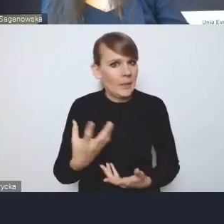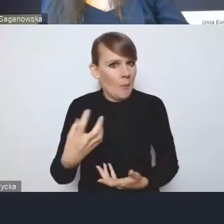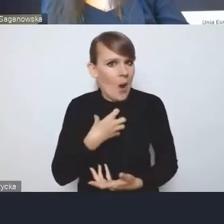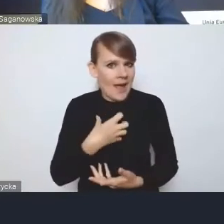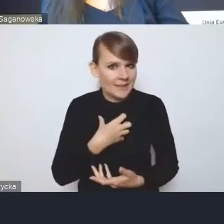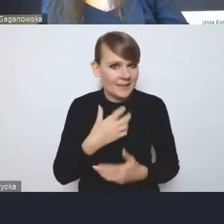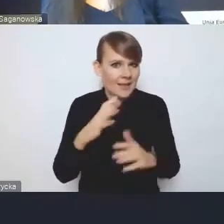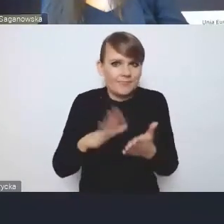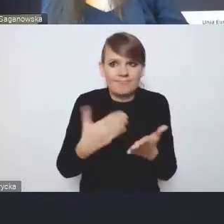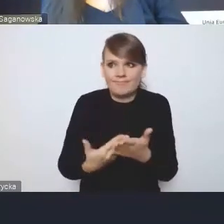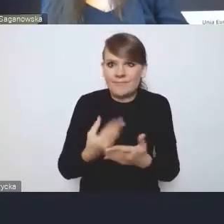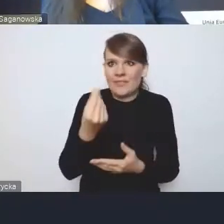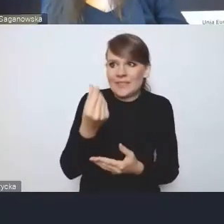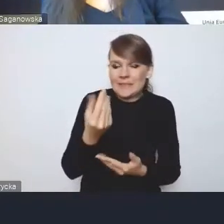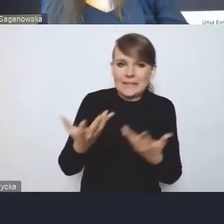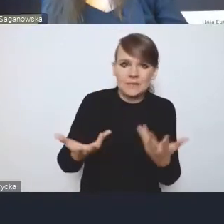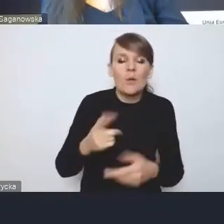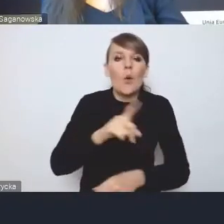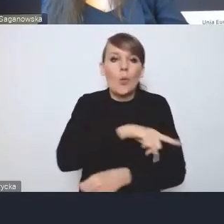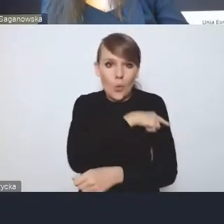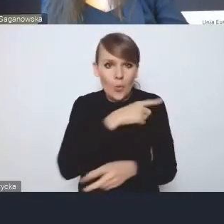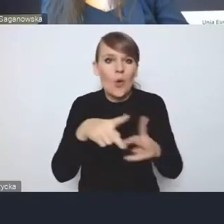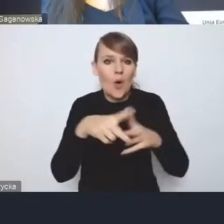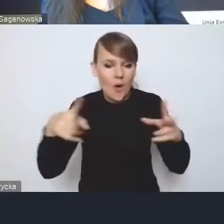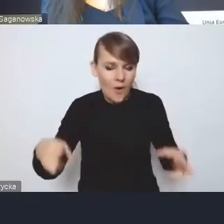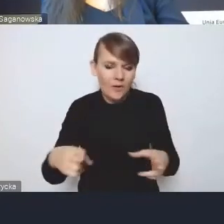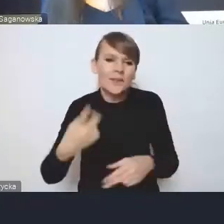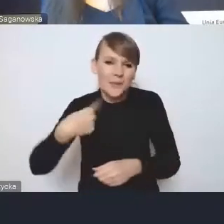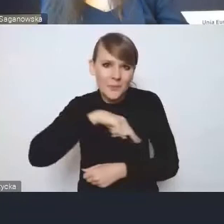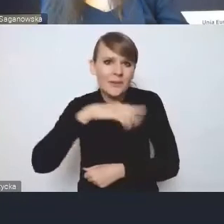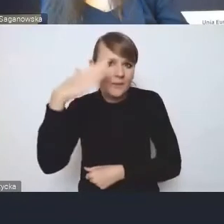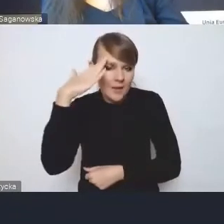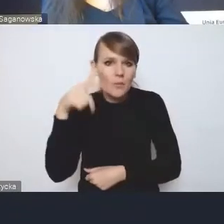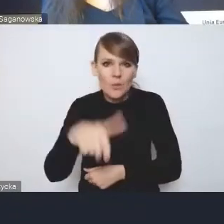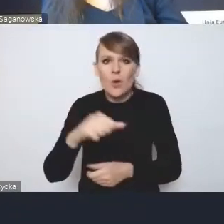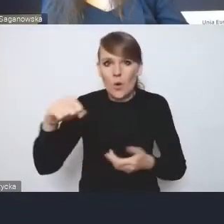Bo długoterminowo oczywiście my tu zdajemy sobie sprawę, że one są niezbędne i będą korzystne,